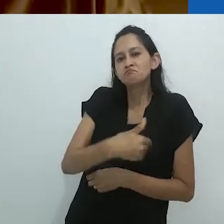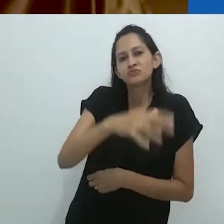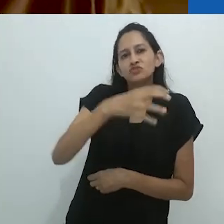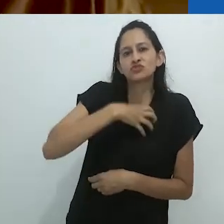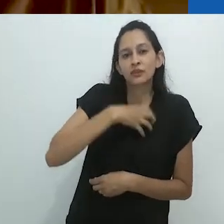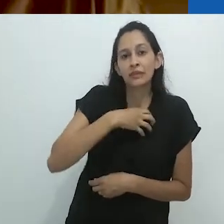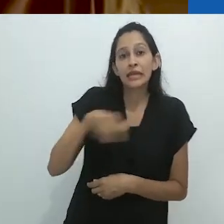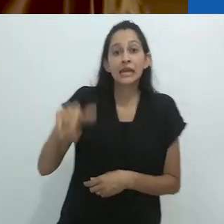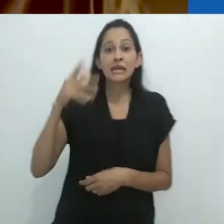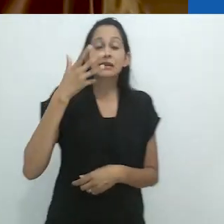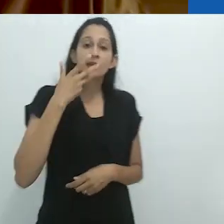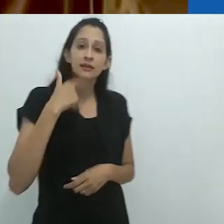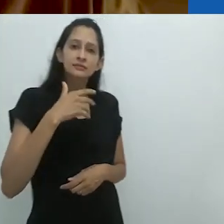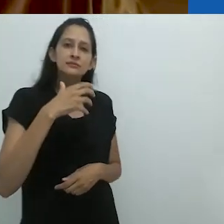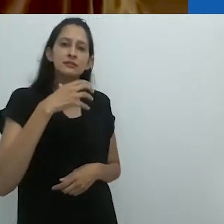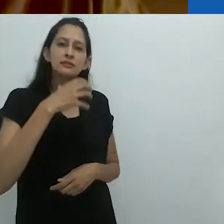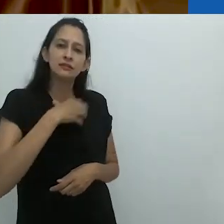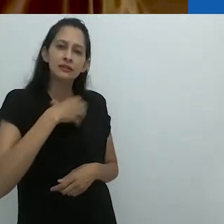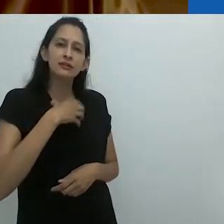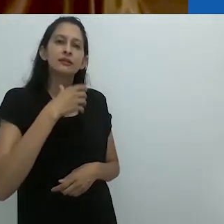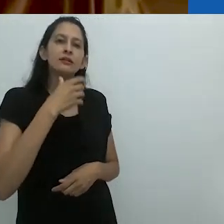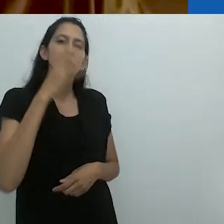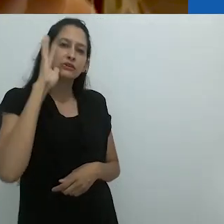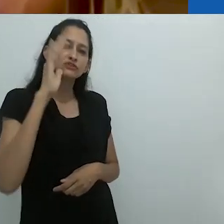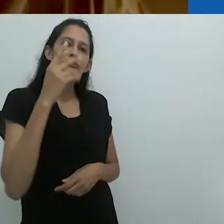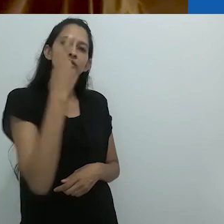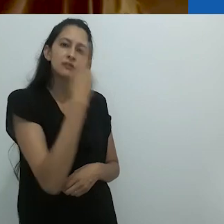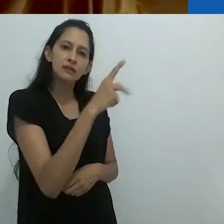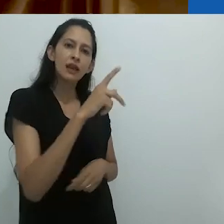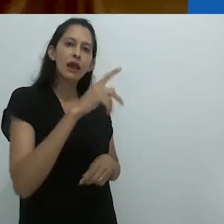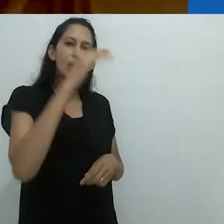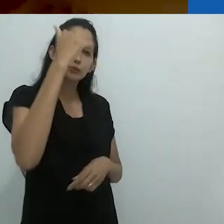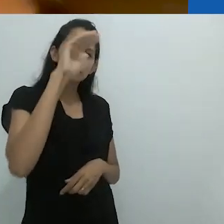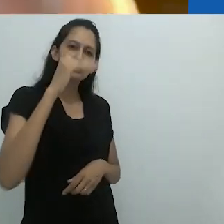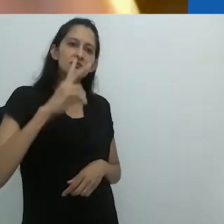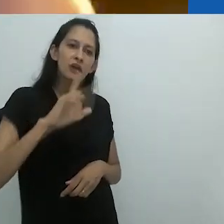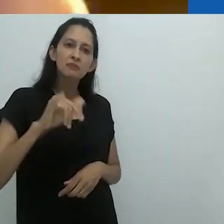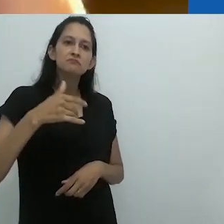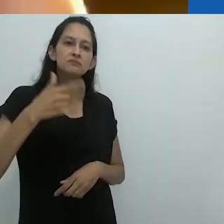e as crianças assumem coisas sobre os adultos e agem de acordo com isso.